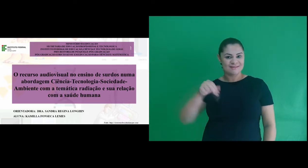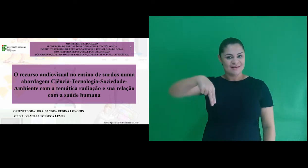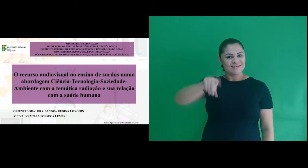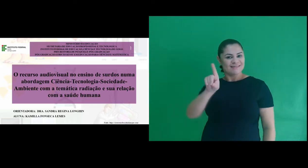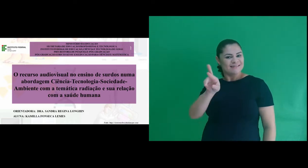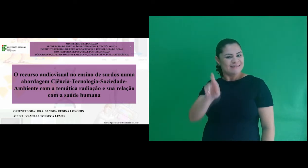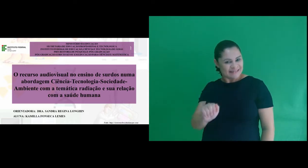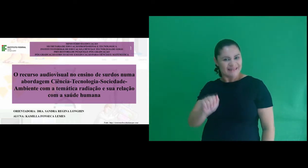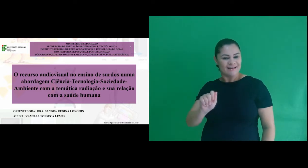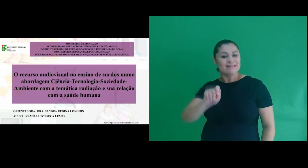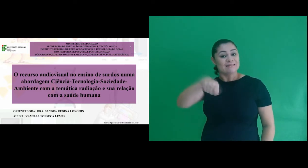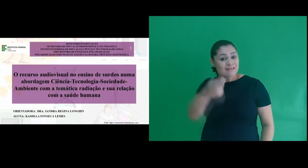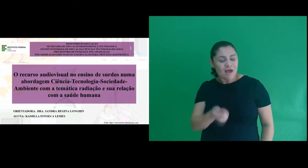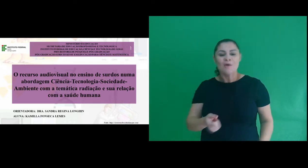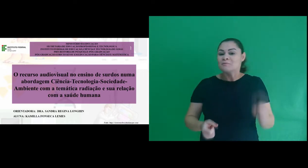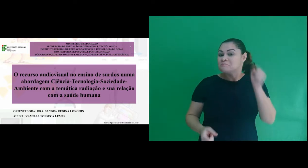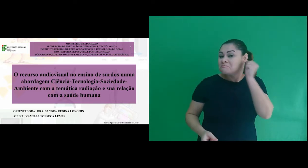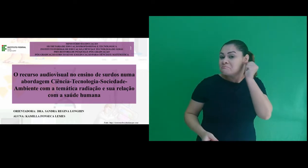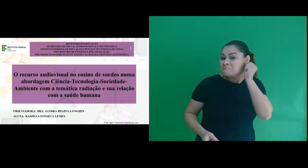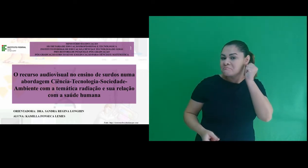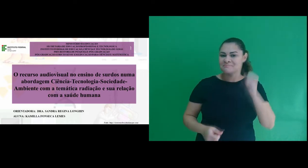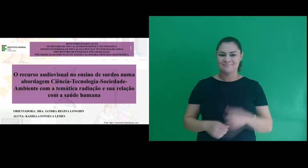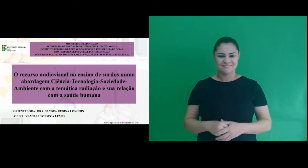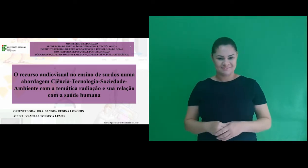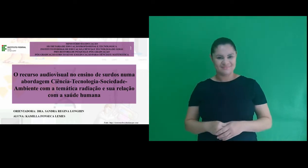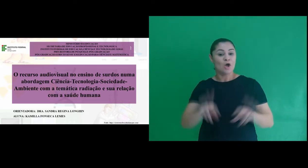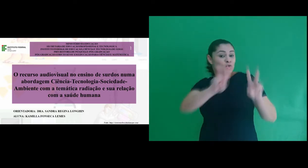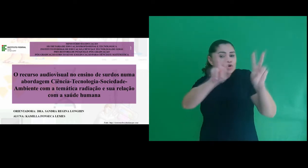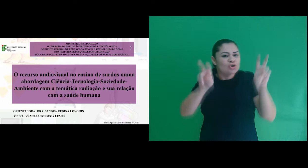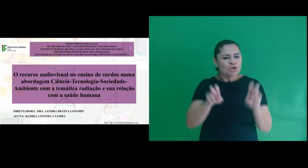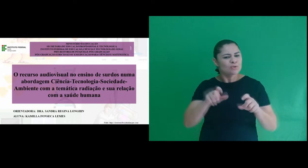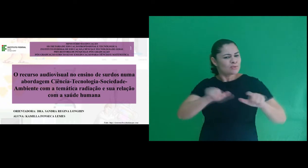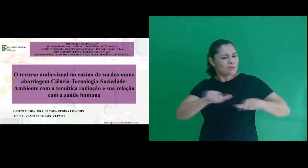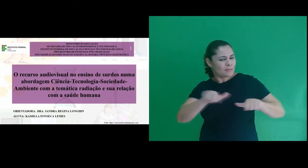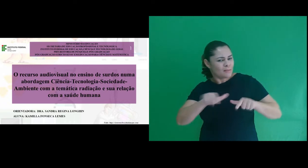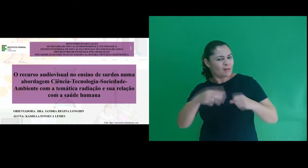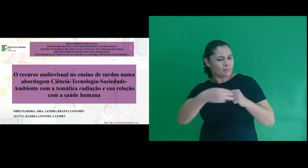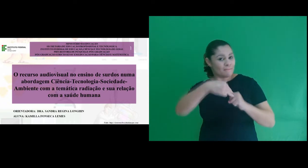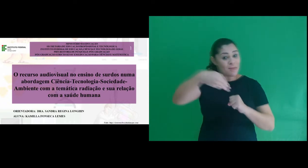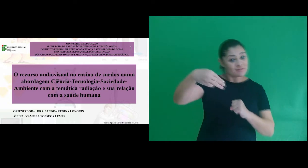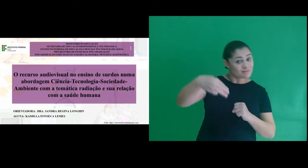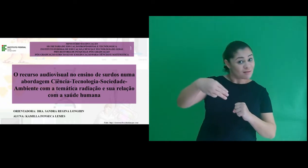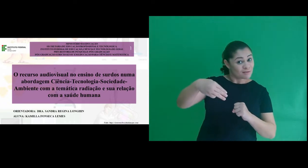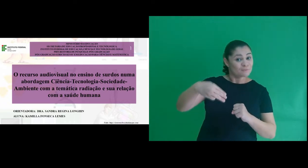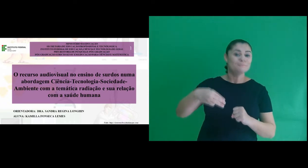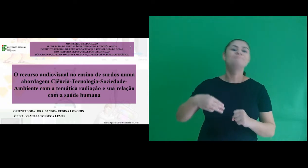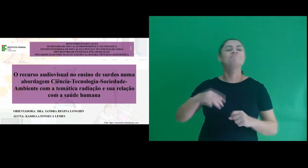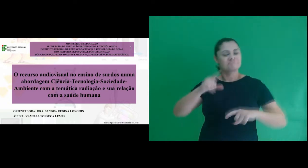da profa. Sandra Regina Longhin, sinal ... O título do nosso trabalho de mestrado é